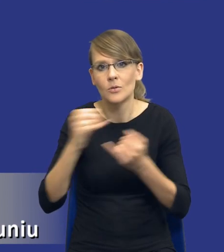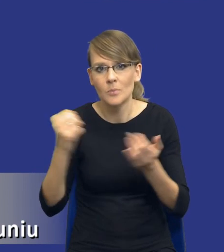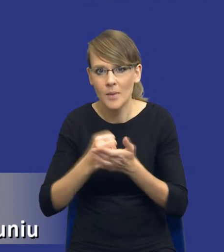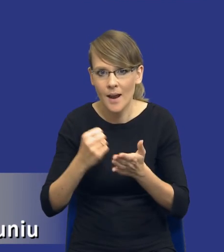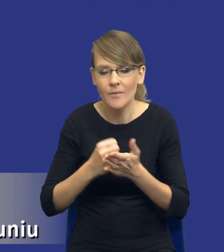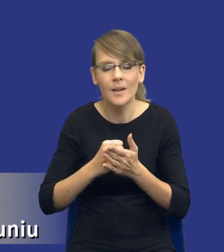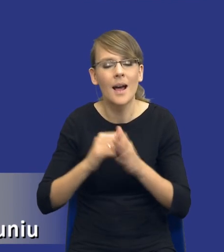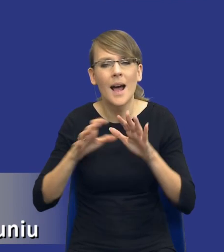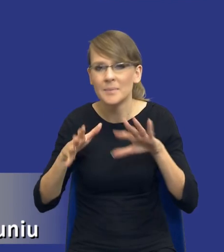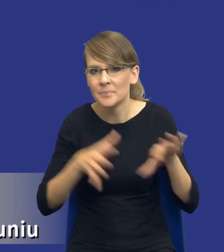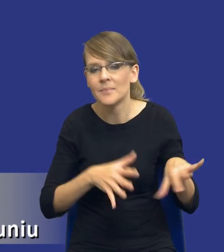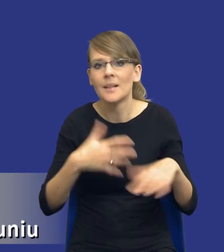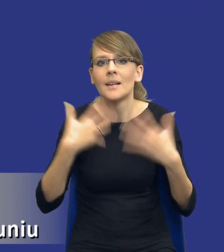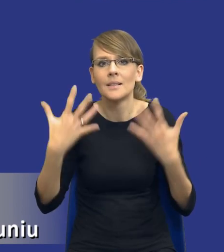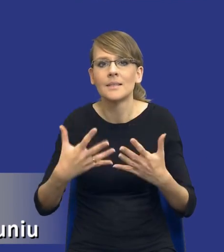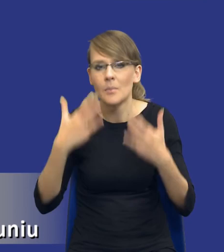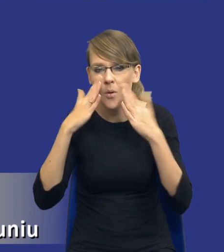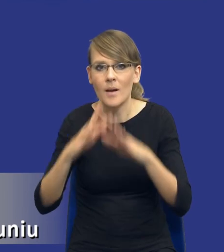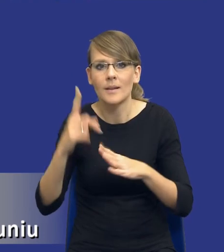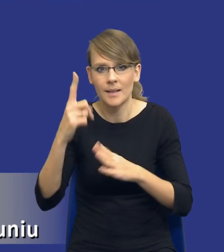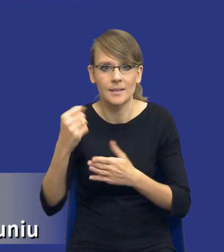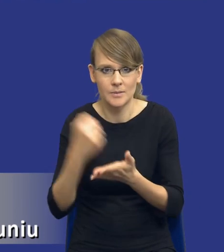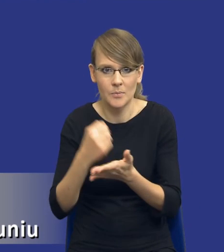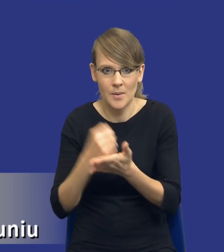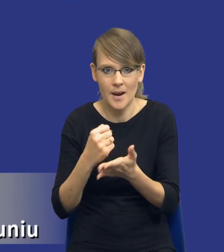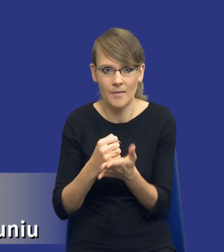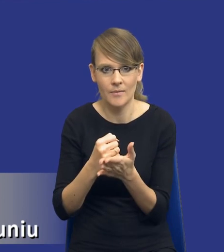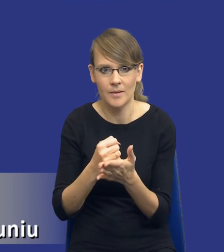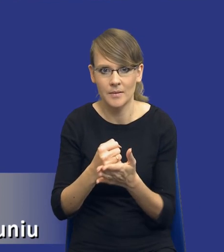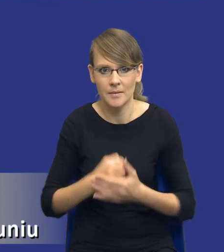tylko na jedną, na, na jedną, na jedną kwestię